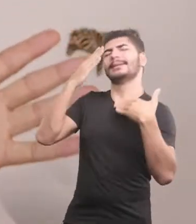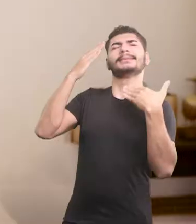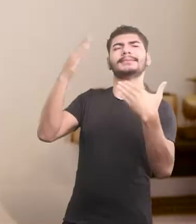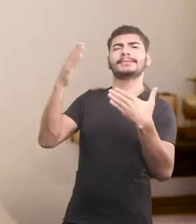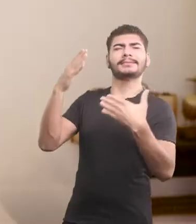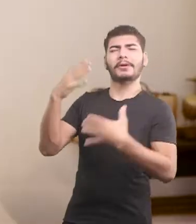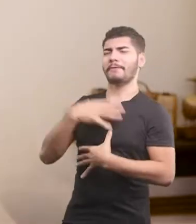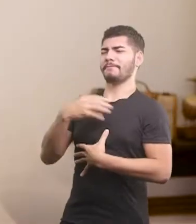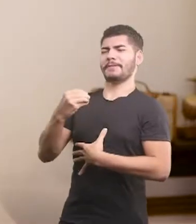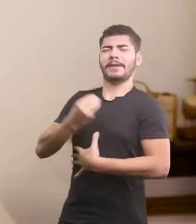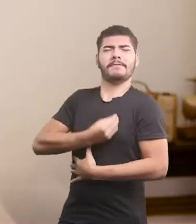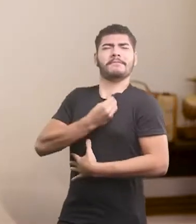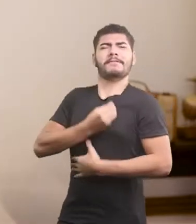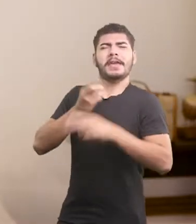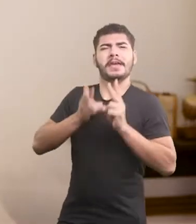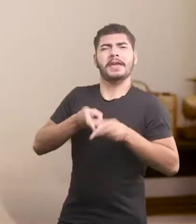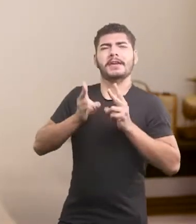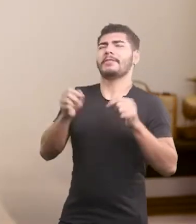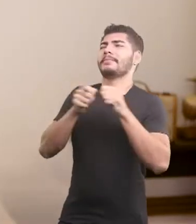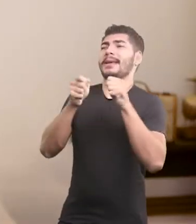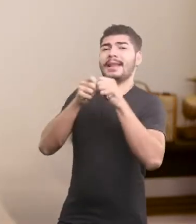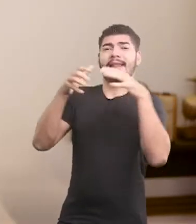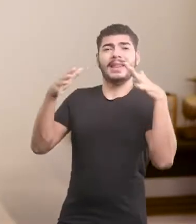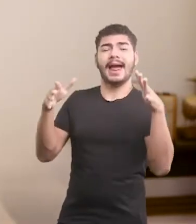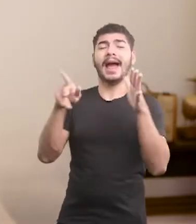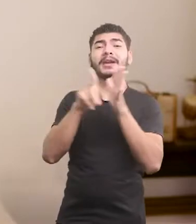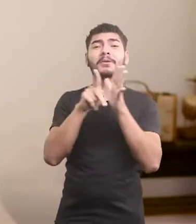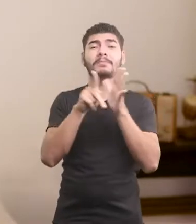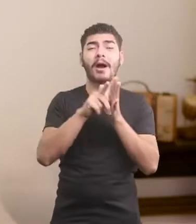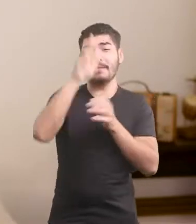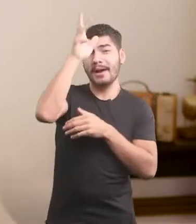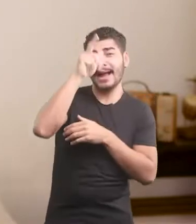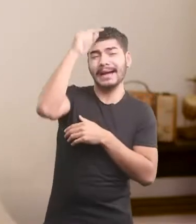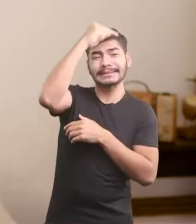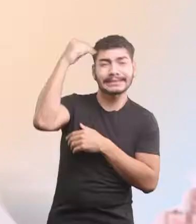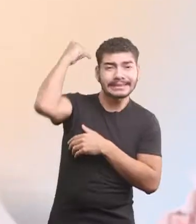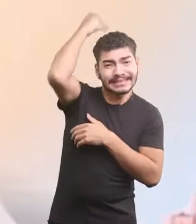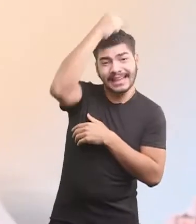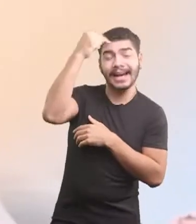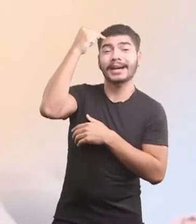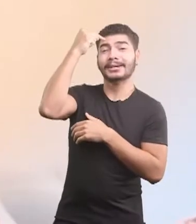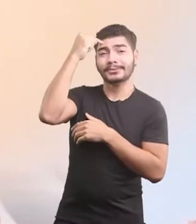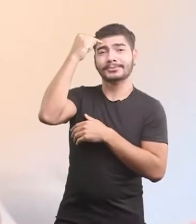Meu filho tá vivo, isso é um milagre da santa crista.